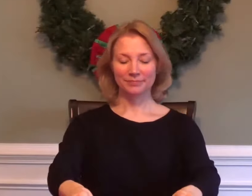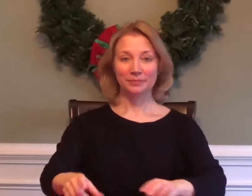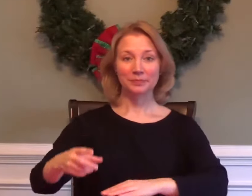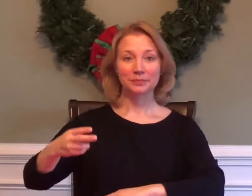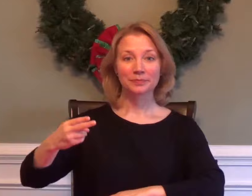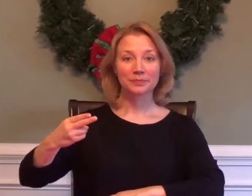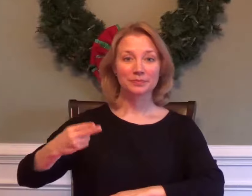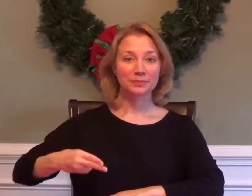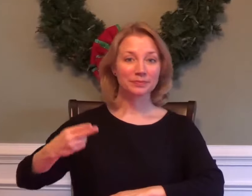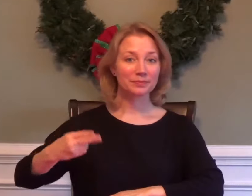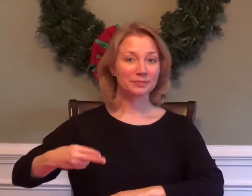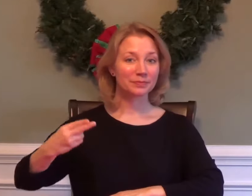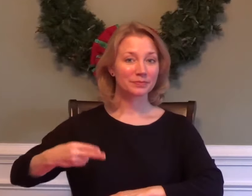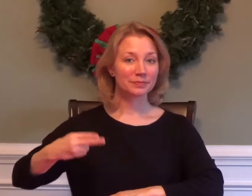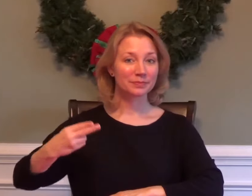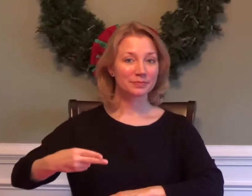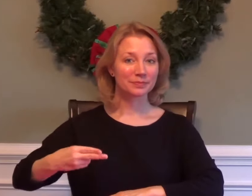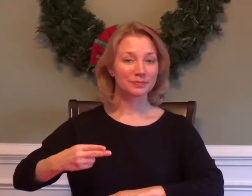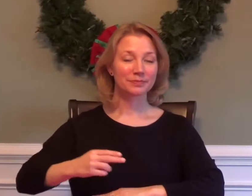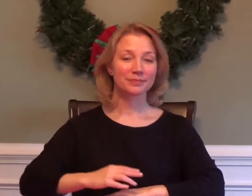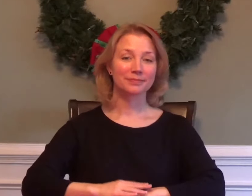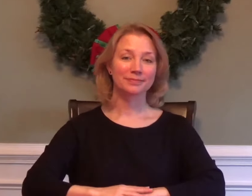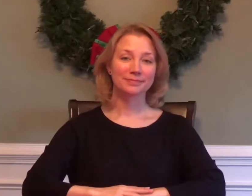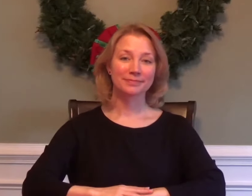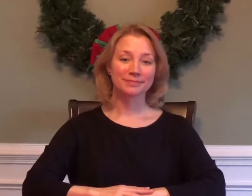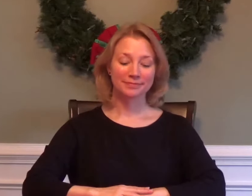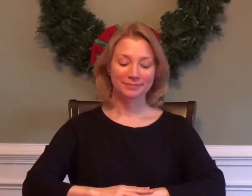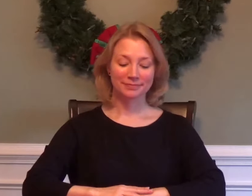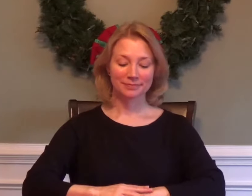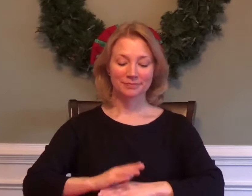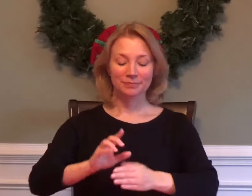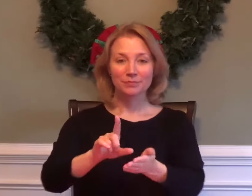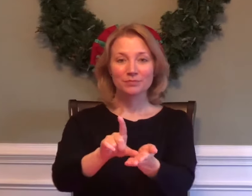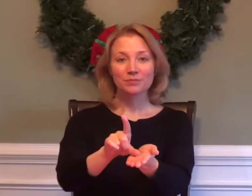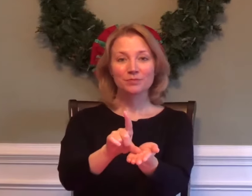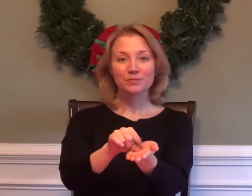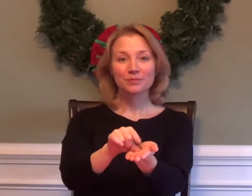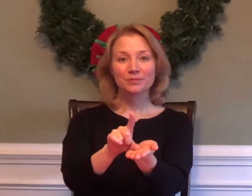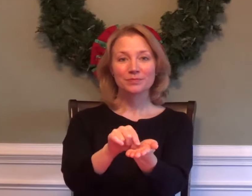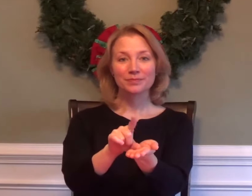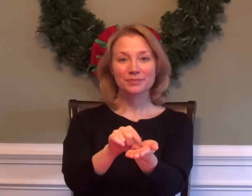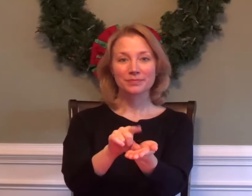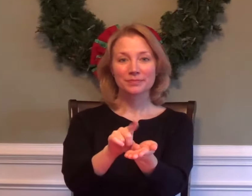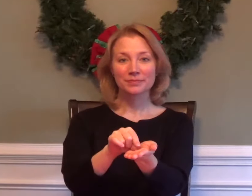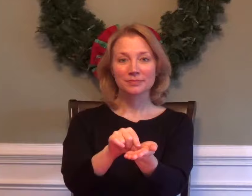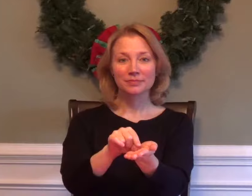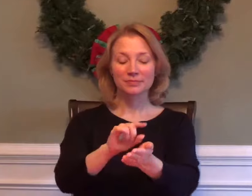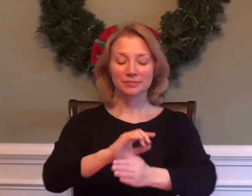HISTORY JOURNALISM / NEWSPAPER / PUBLISH / PRINT